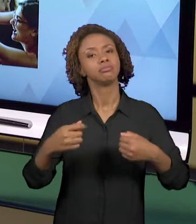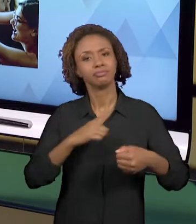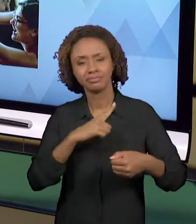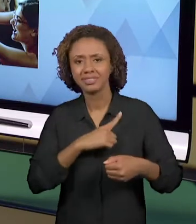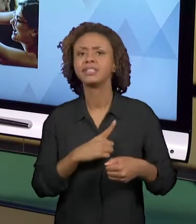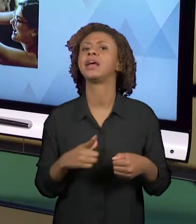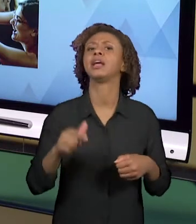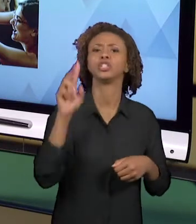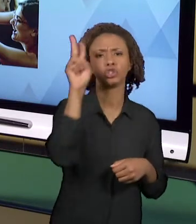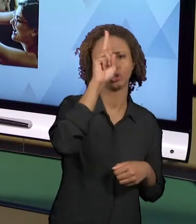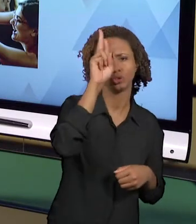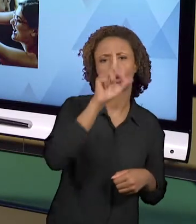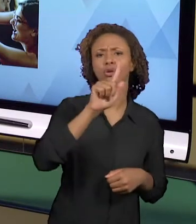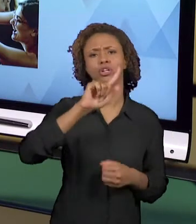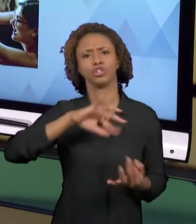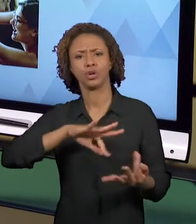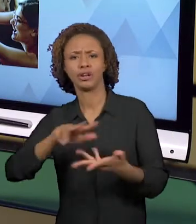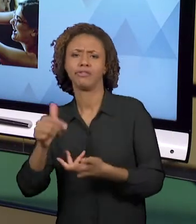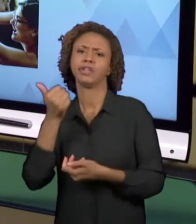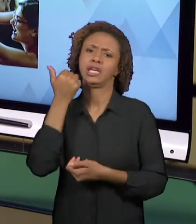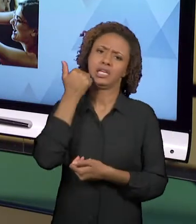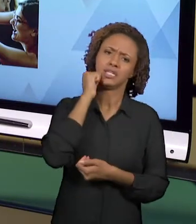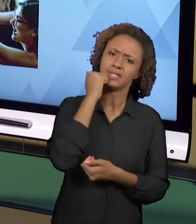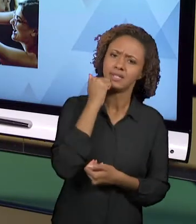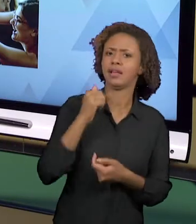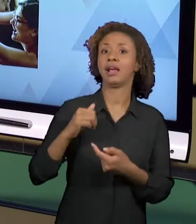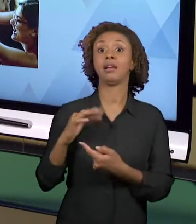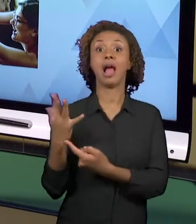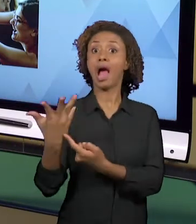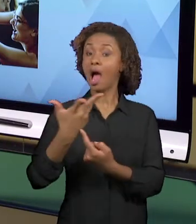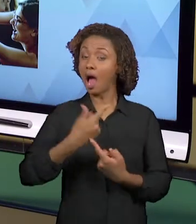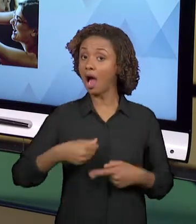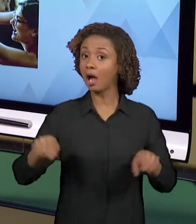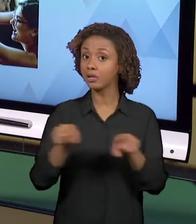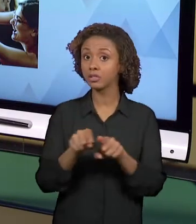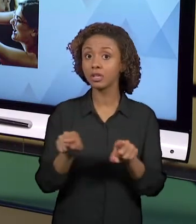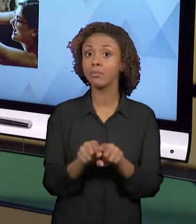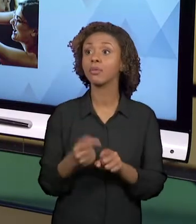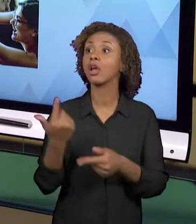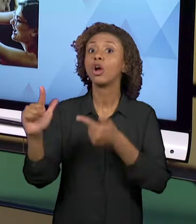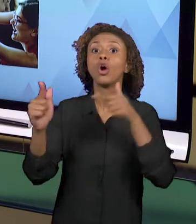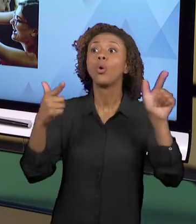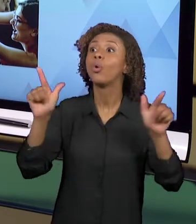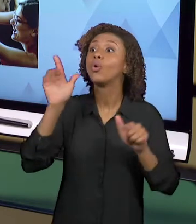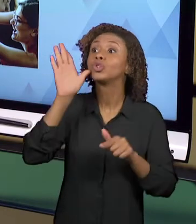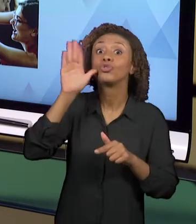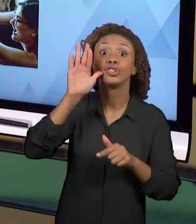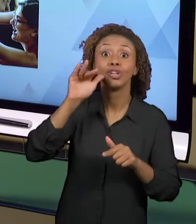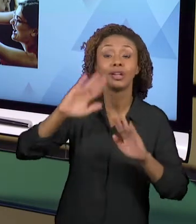COM OUTROS PROFISSIONAIS DA ESCOLA, ENTÃO VOCÊ PODE PEDIR COLABORAÇÃO DA MERENDEIRA, VOCÊ PODE